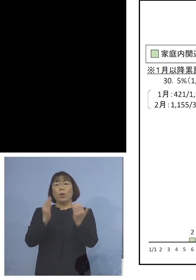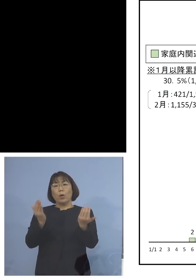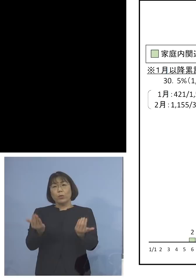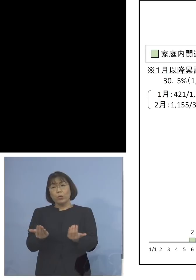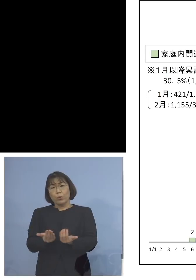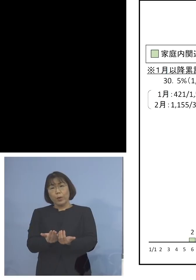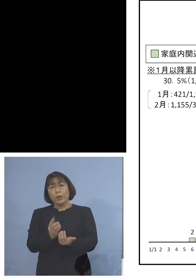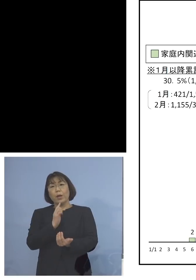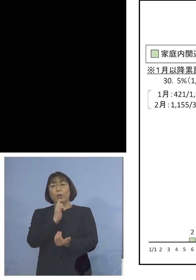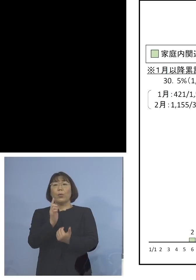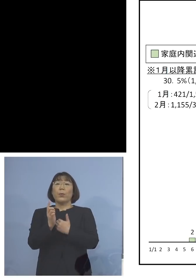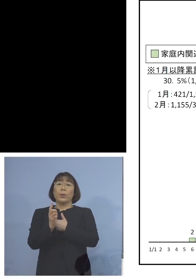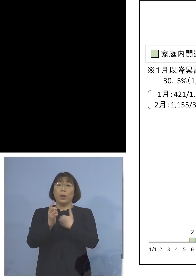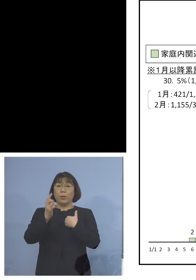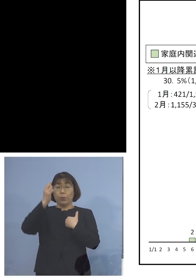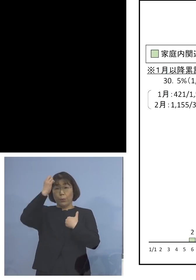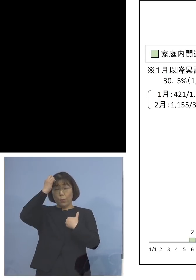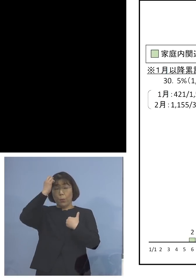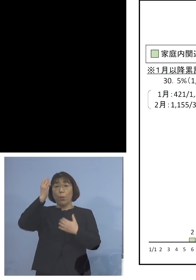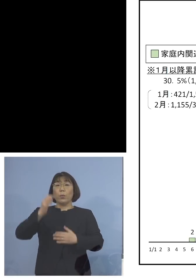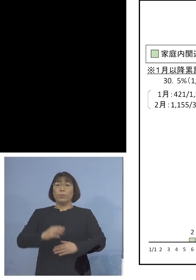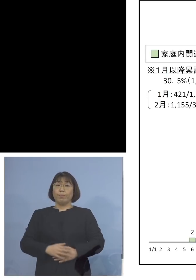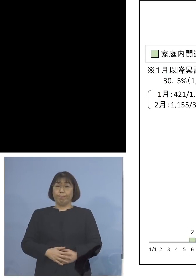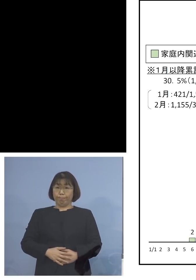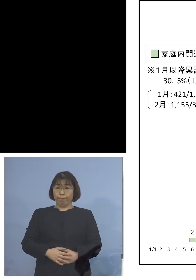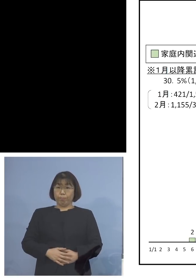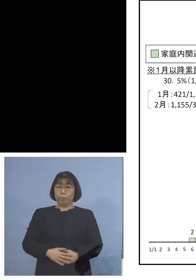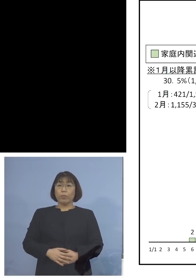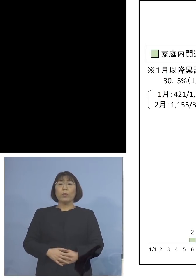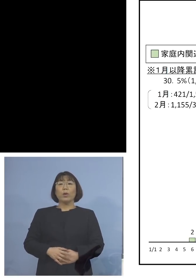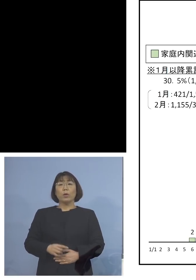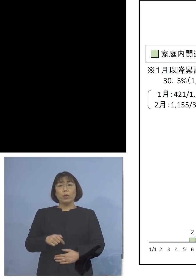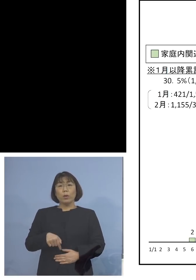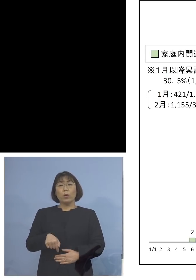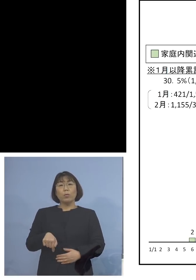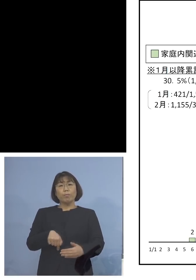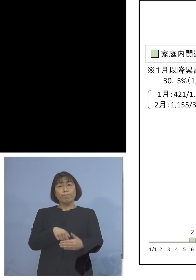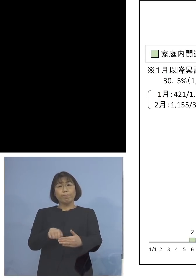過言でないところであります ではそのシェアはどんな感じだったのか